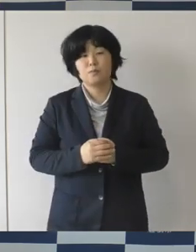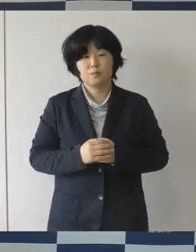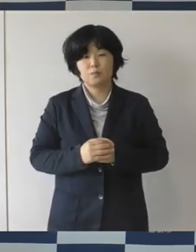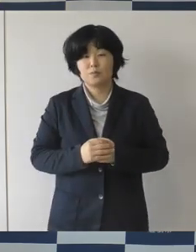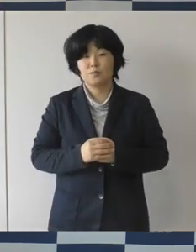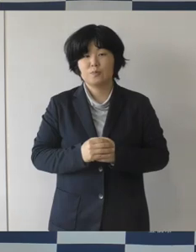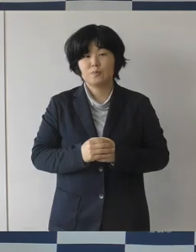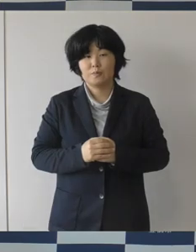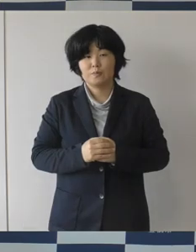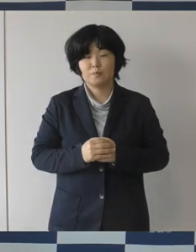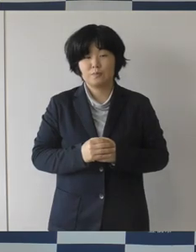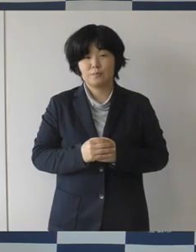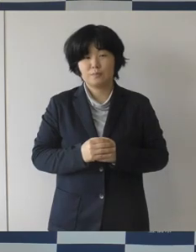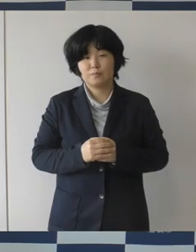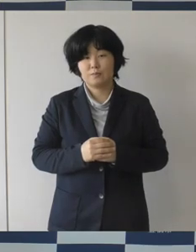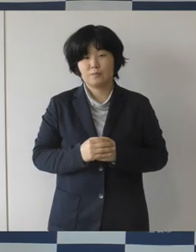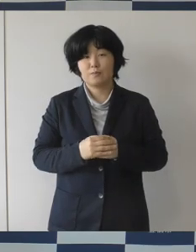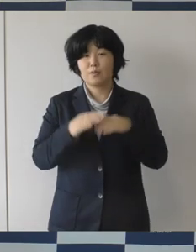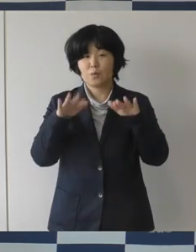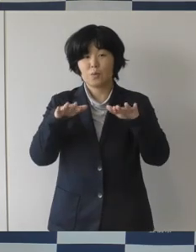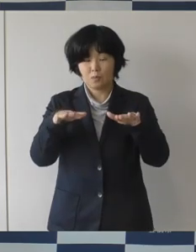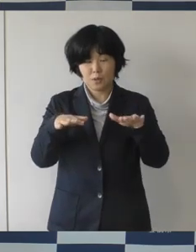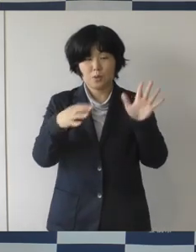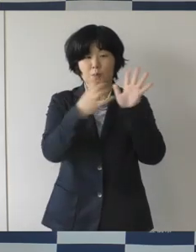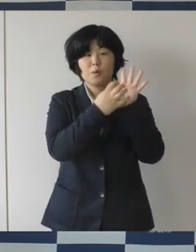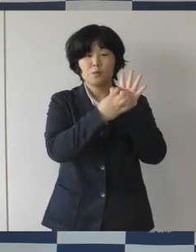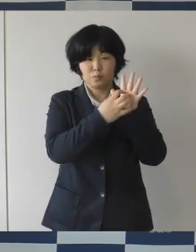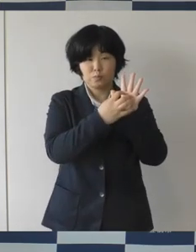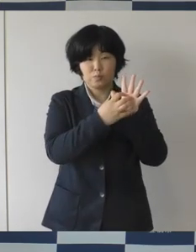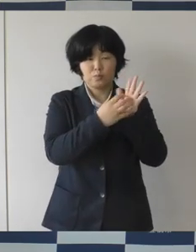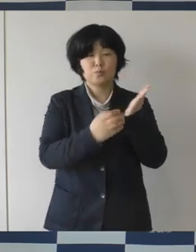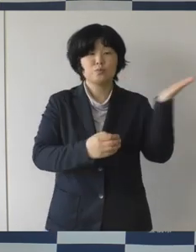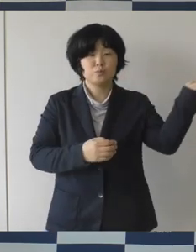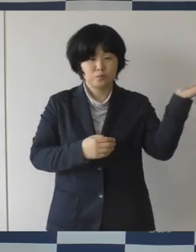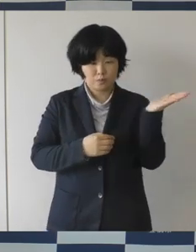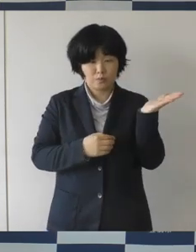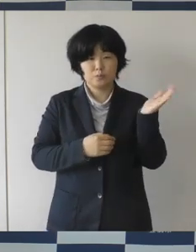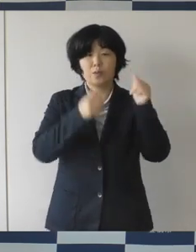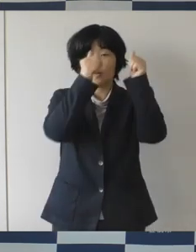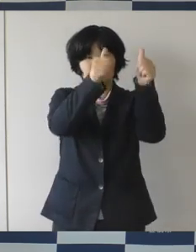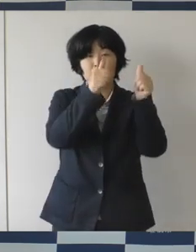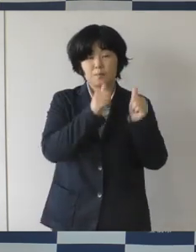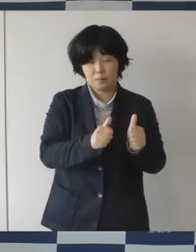今回のロゴマークつきましてはホームページとか パンフレットとか、